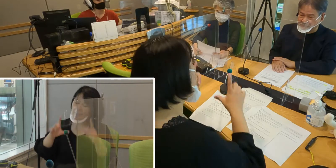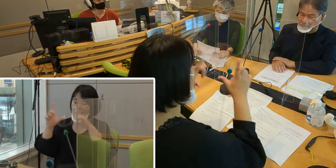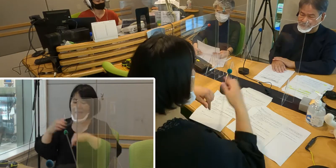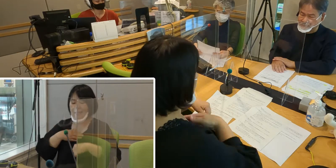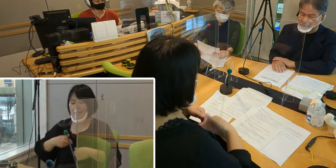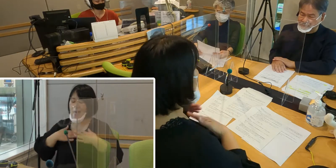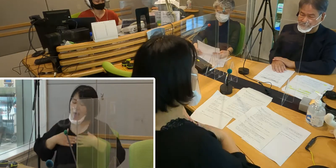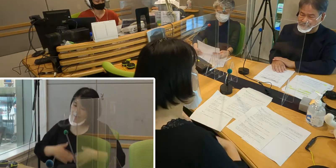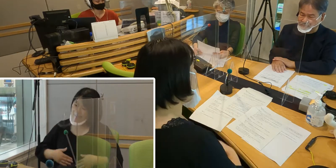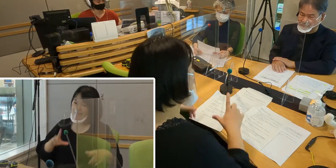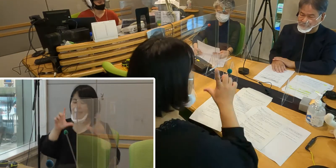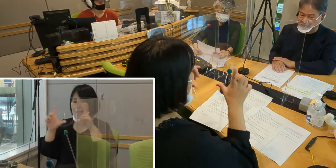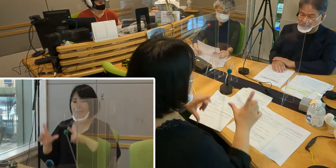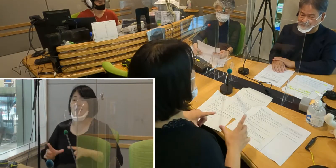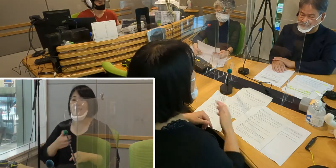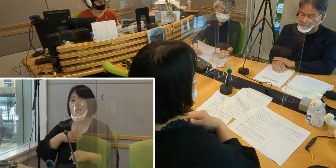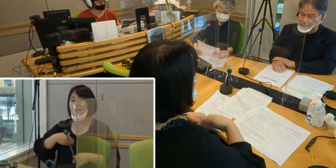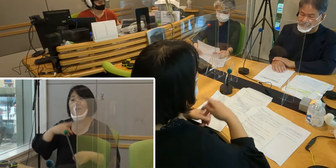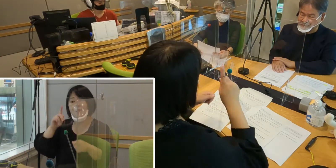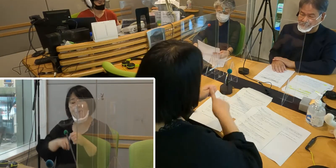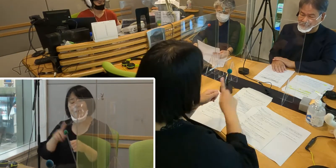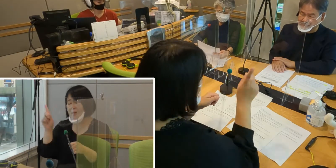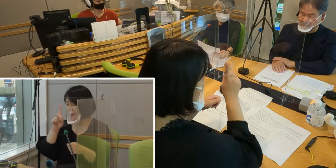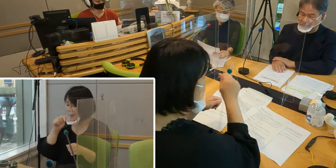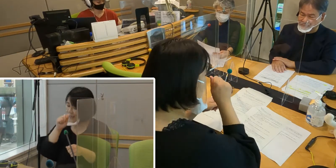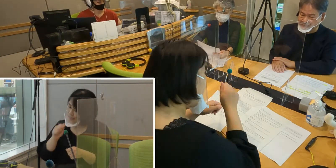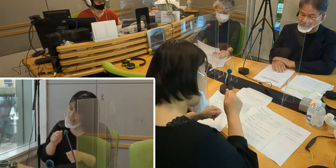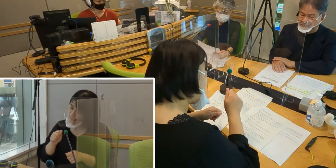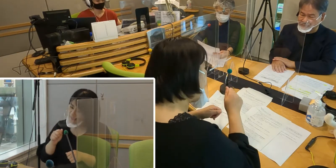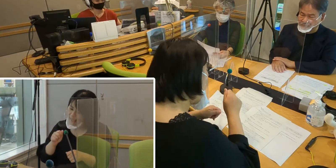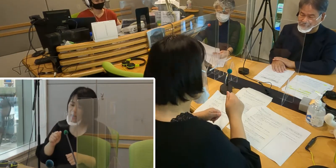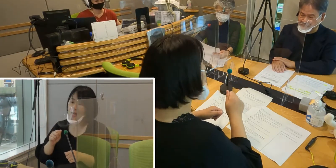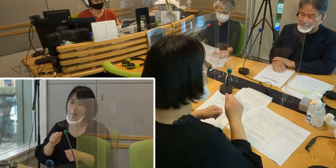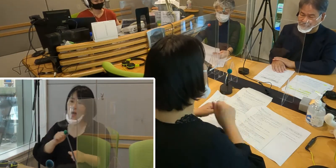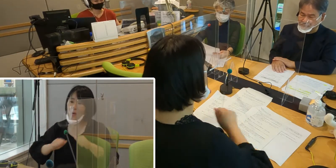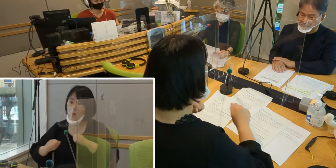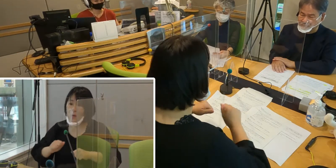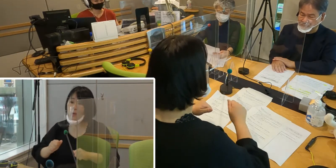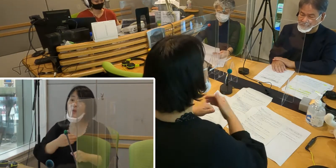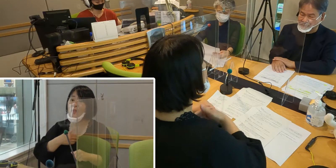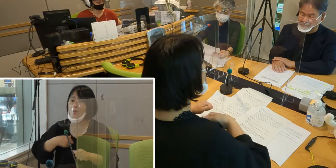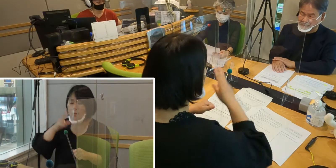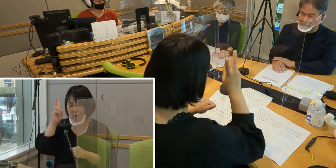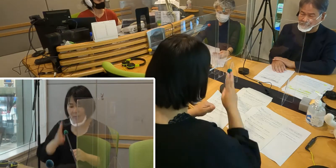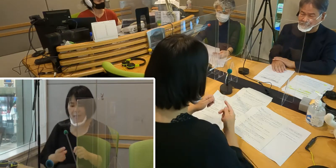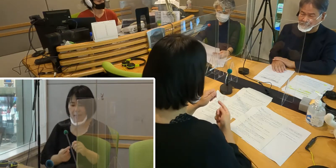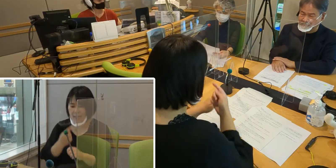などと考えて行動していくことが、 皆さんに気づいていただけまして